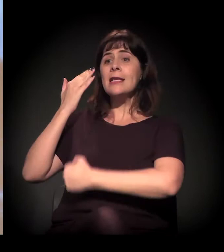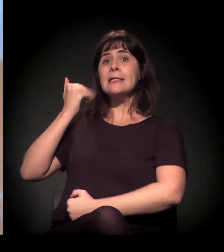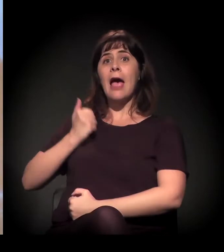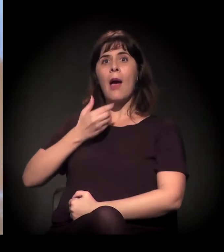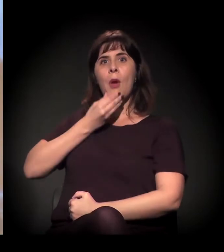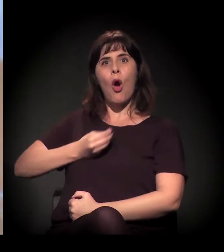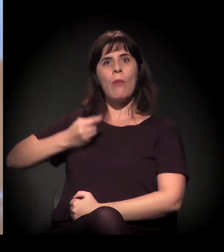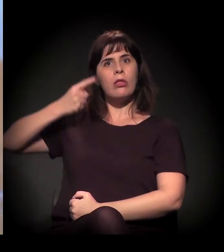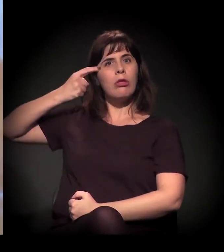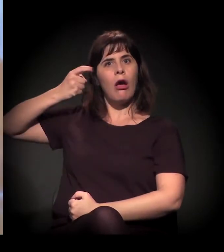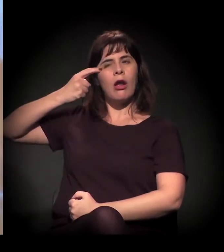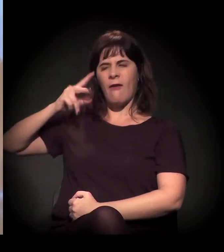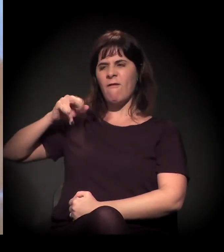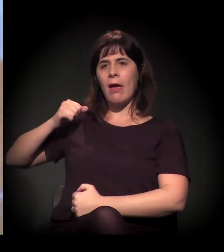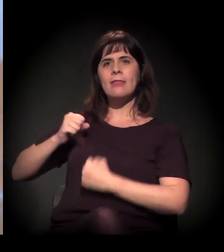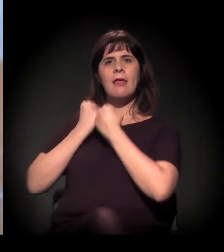ele já se sente muito mais à vontade.